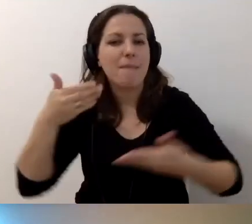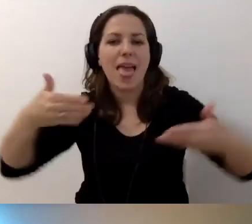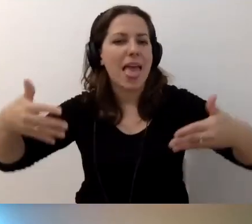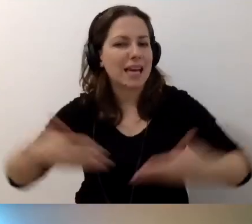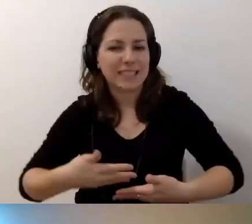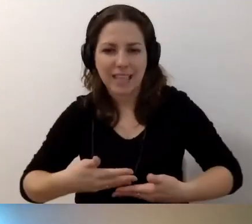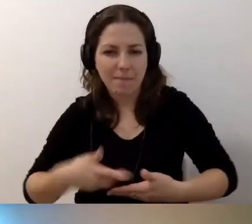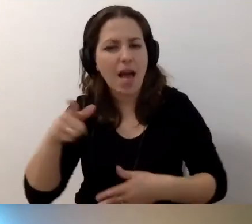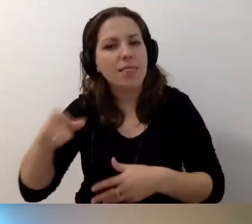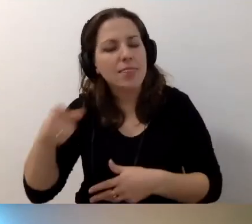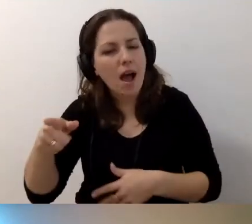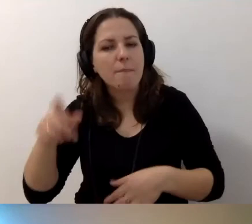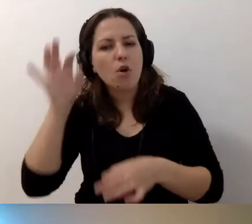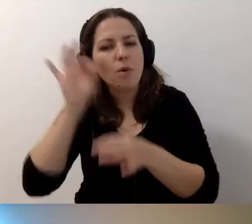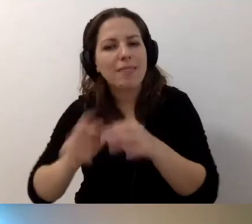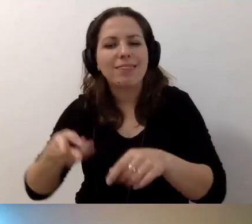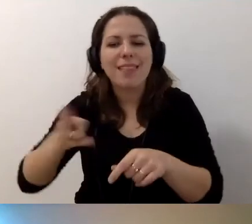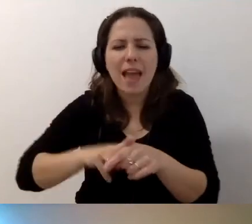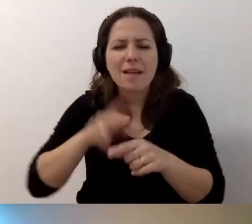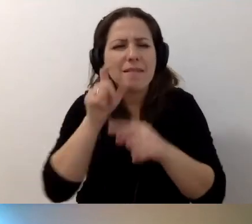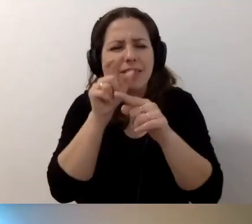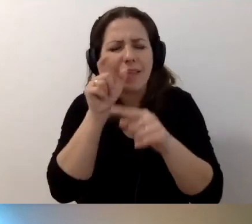Są konkretne terminy i zagadnienia przygotowane.